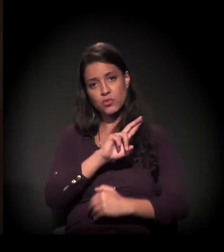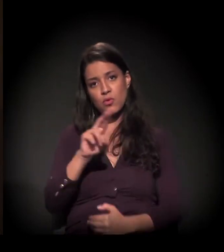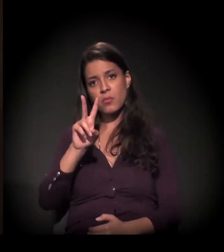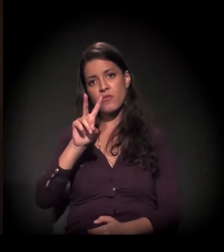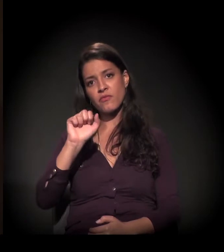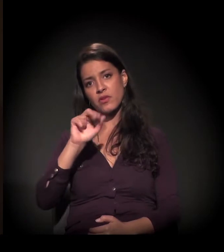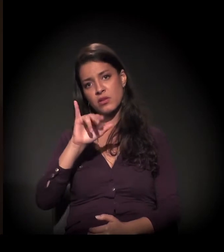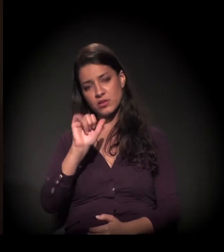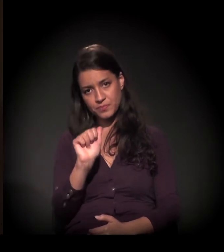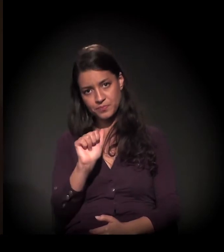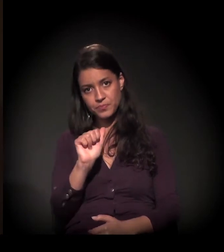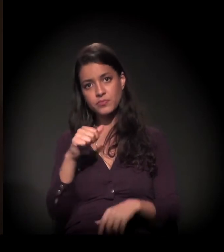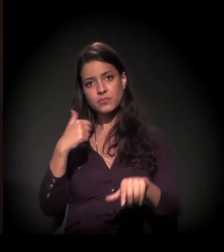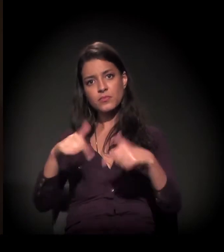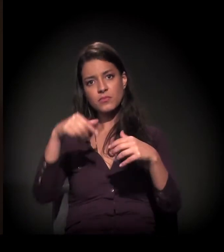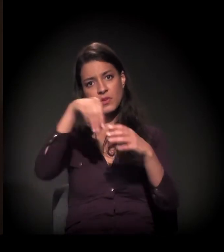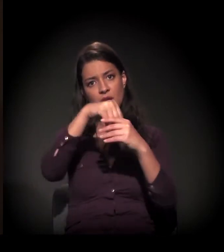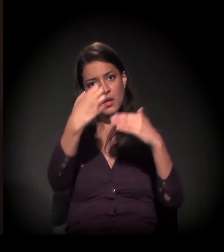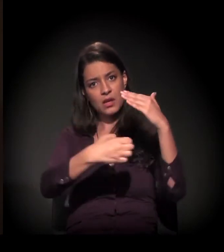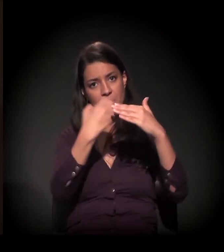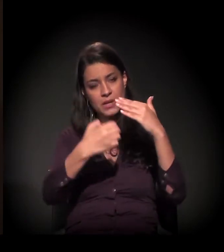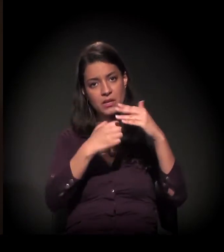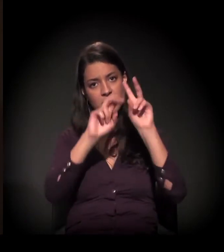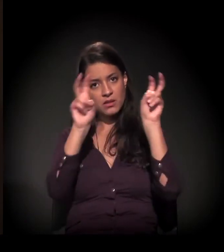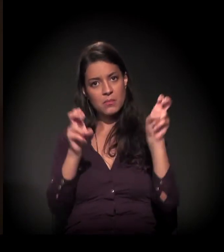Ela trabalhava numa empresa chamada Leite Vigor,